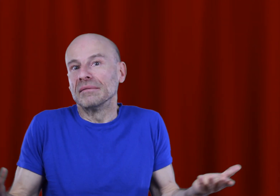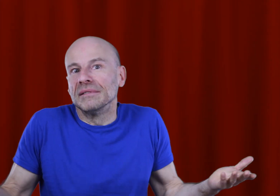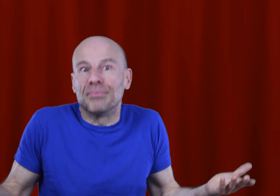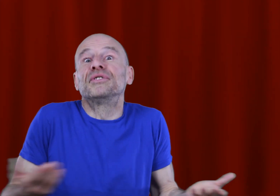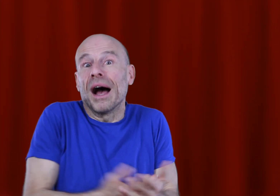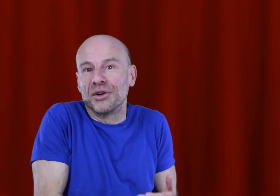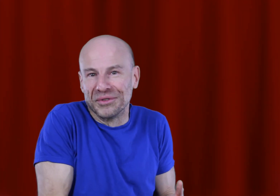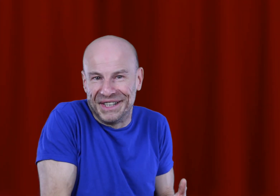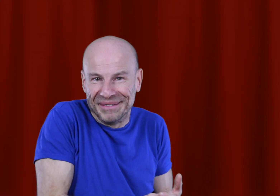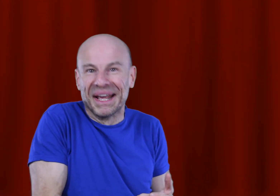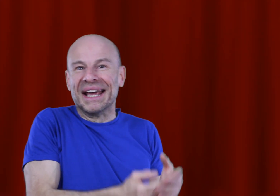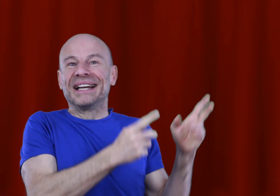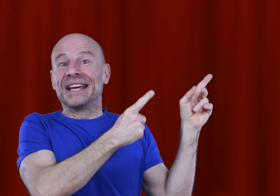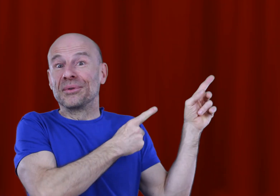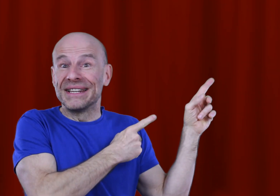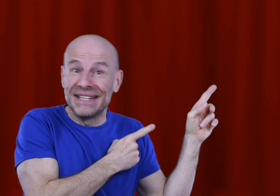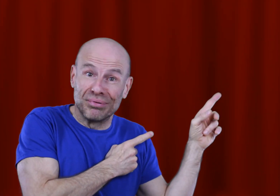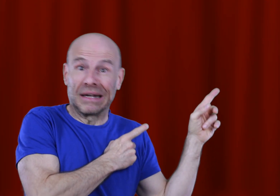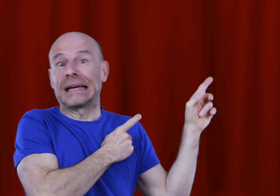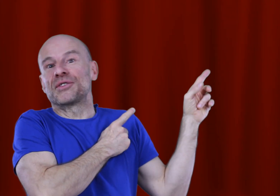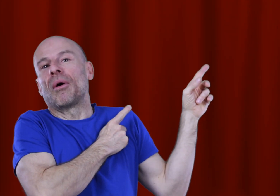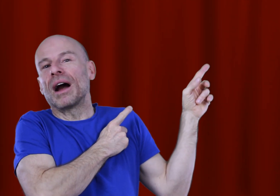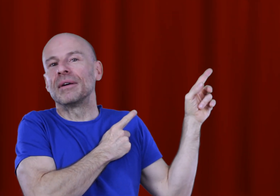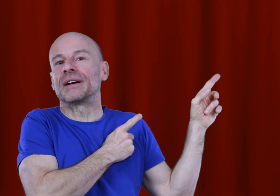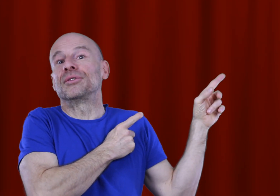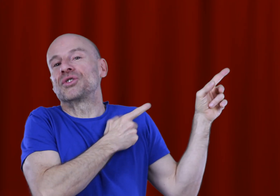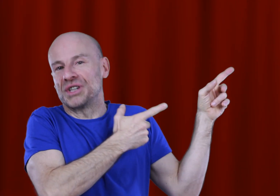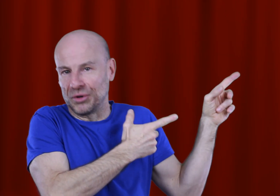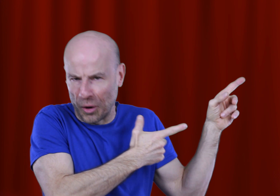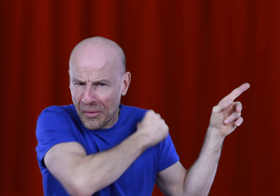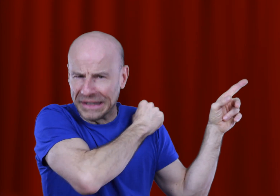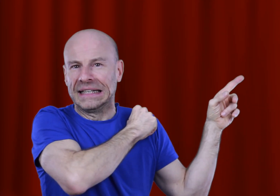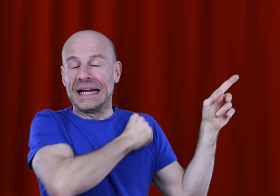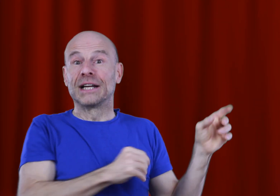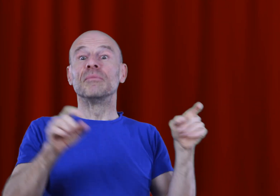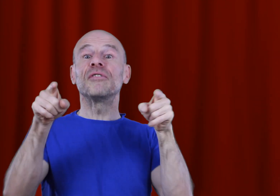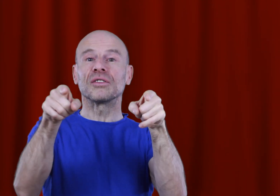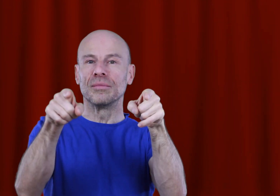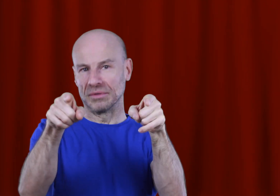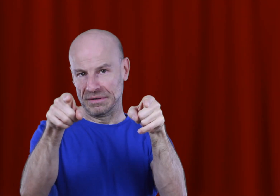Voilà, “y’a plus qu’à” comme on dit! Cliquez donc ici pour acquérir ce programme afin de changer votre monde, et comme VOTRE